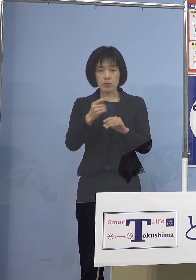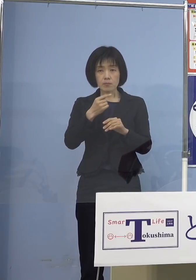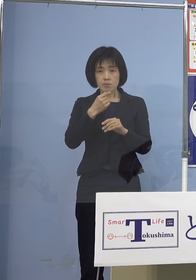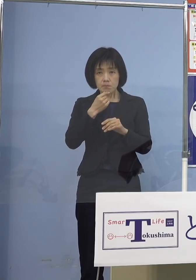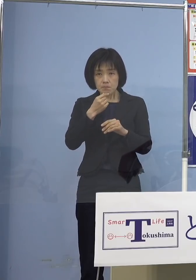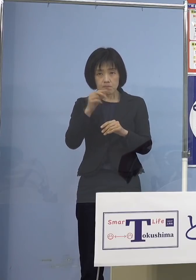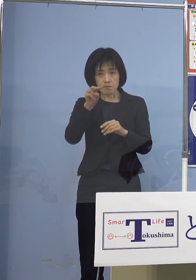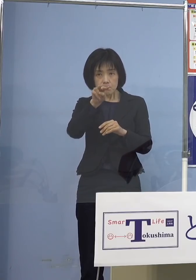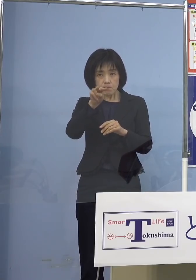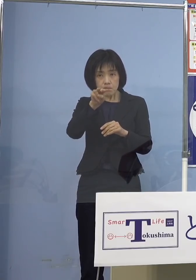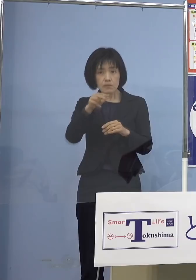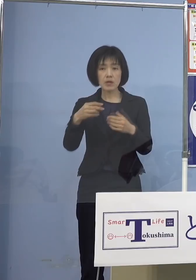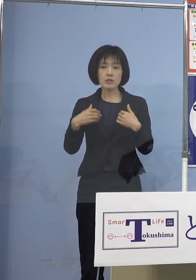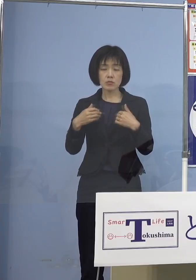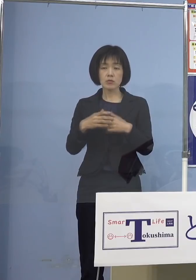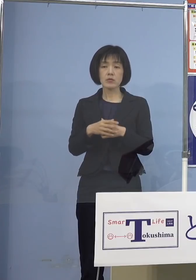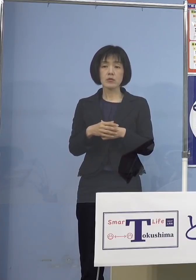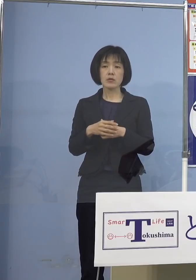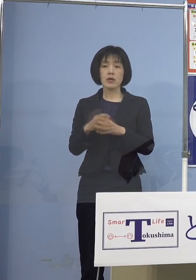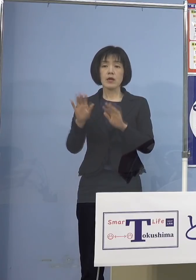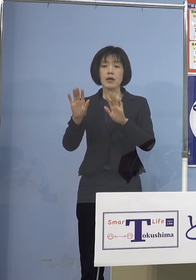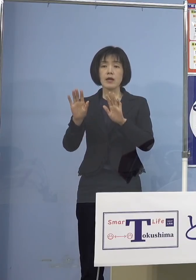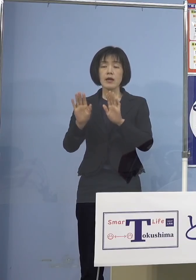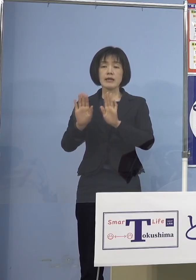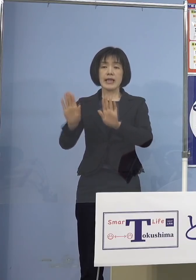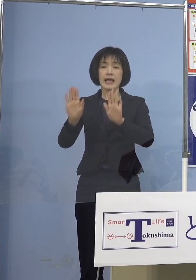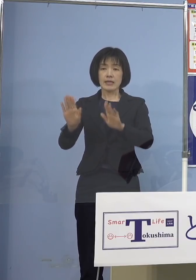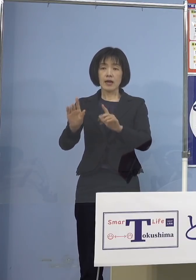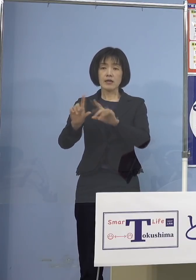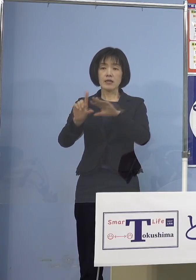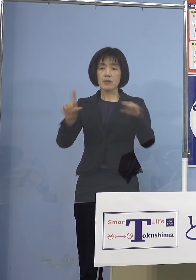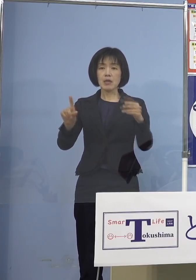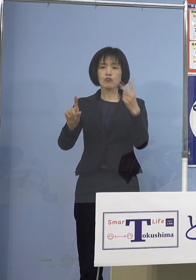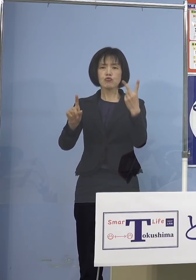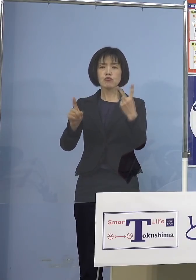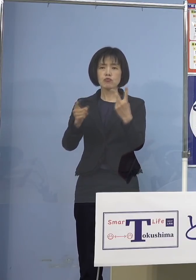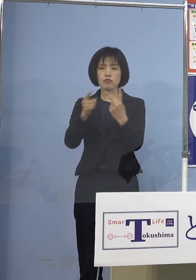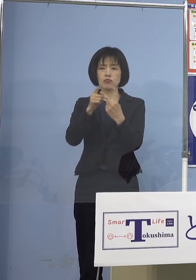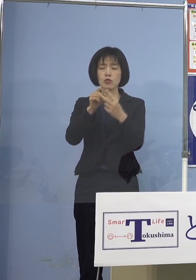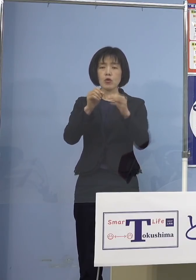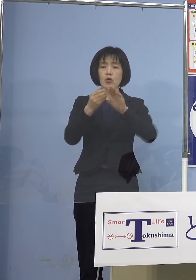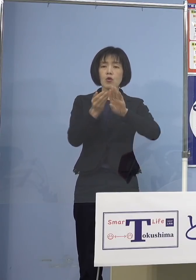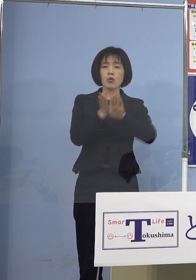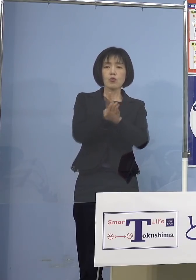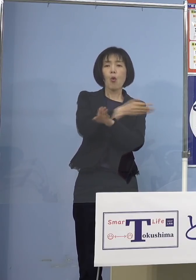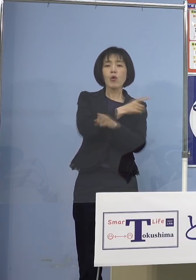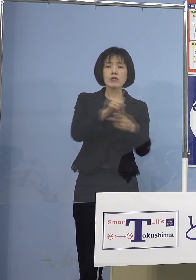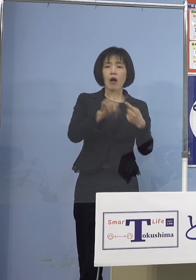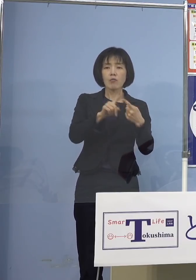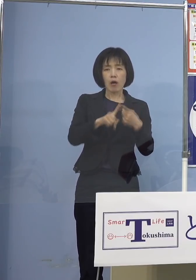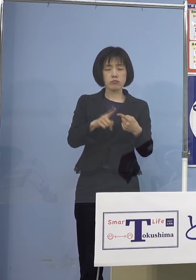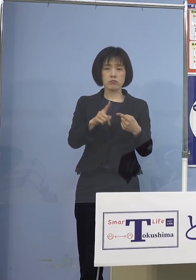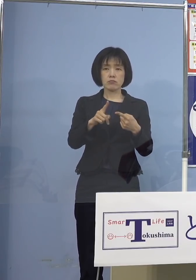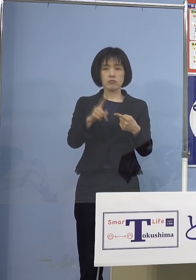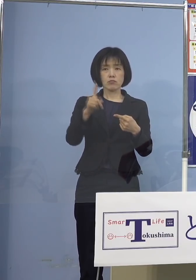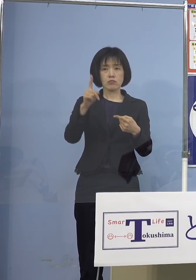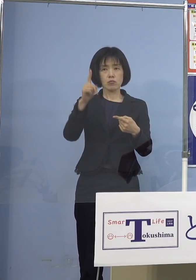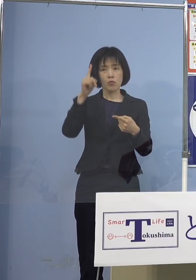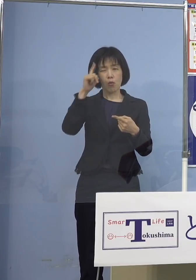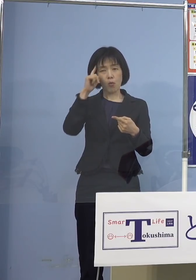いやいやいやいや 警戒「レベル2・後期」じゃないか 「まん延防止等重点措置」検討に入る そうした時期でしょ